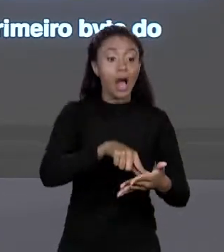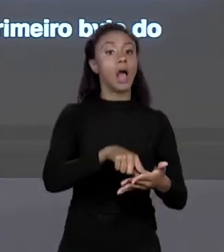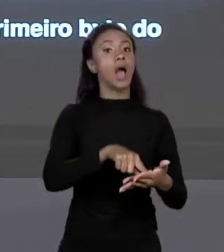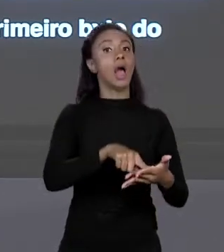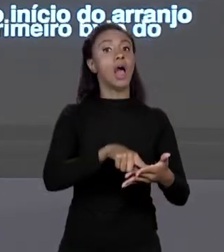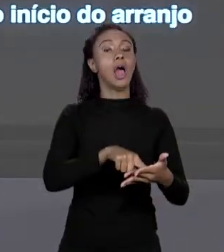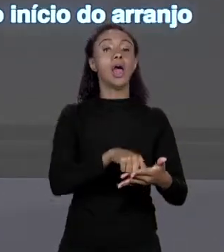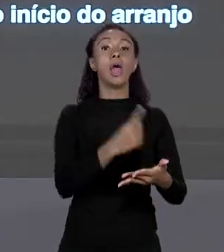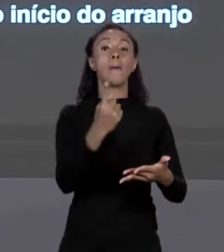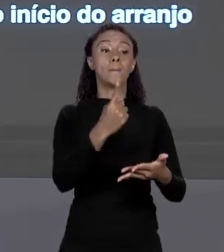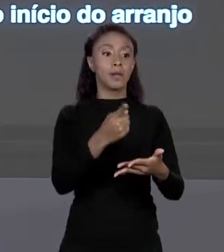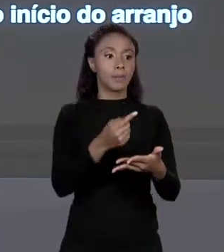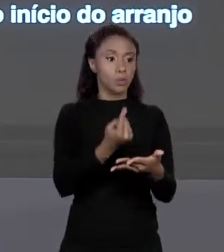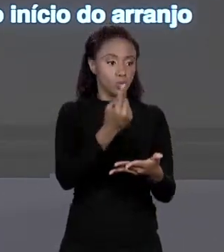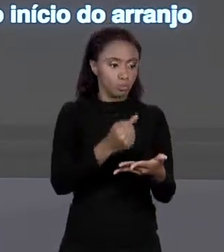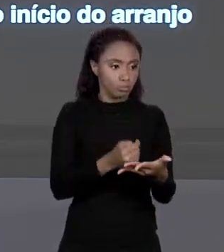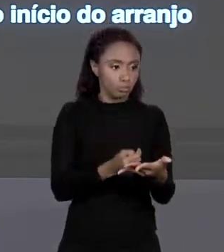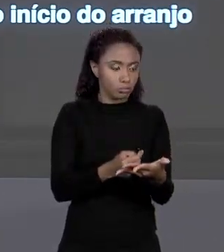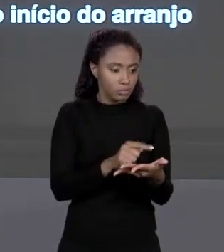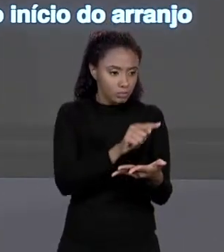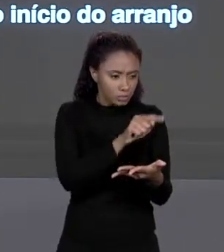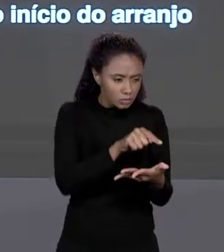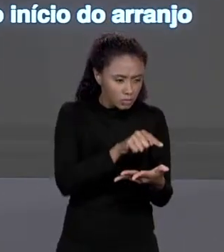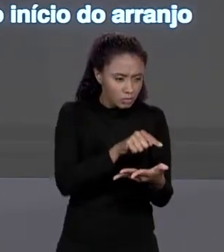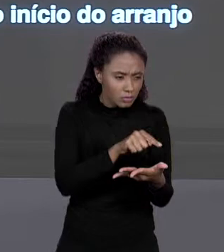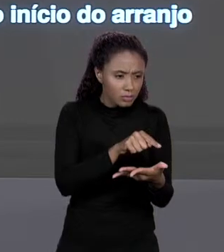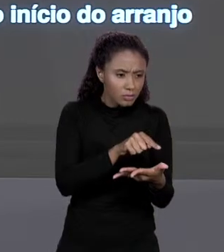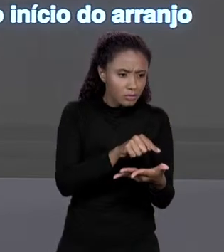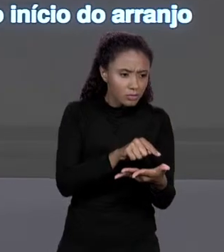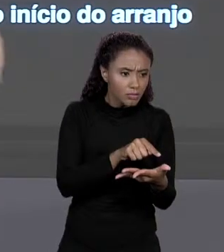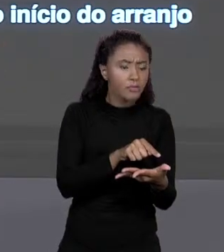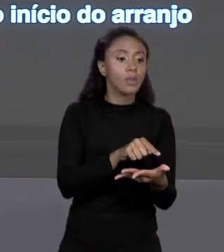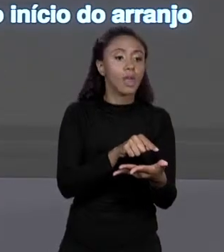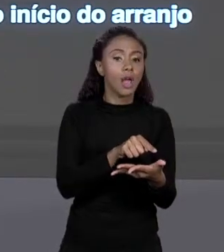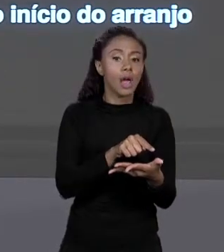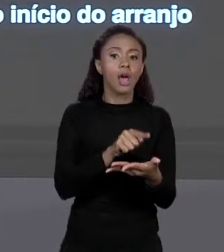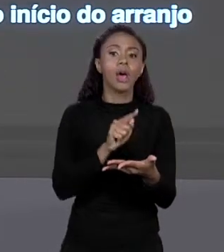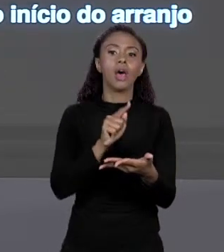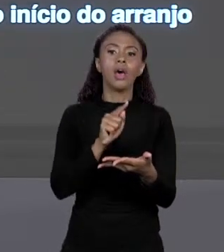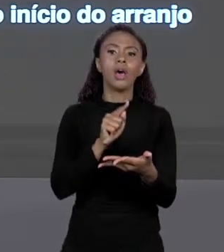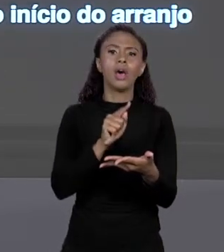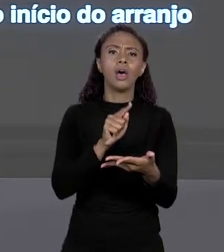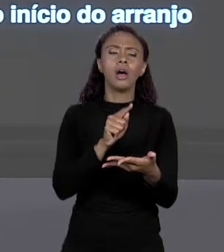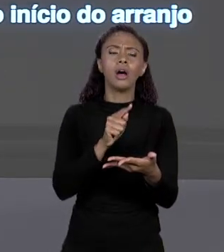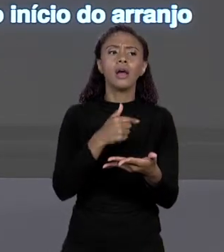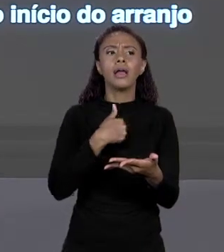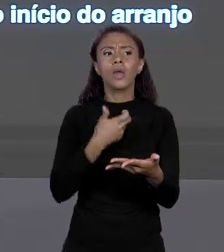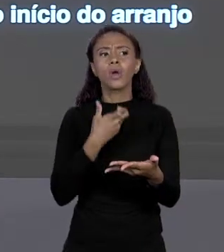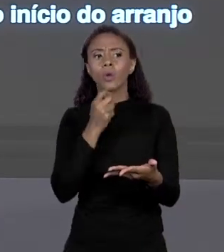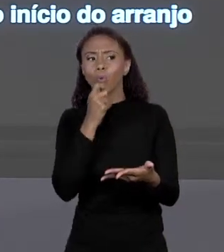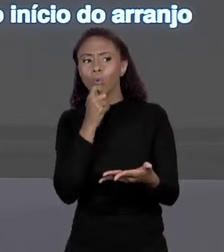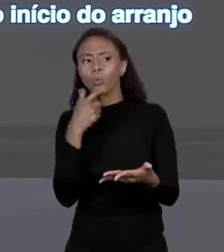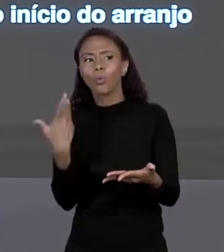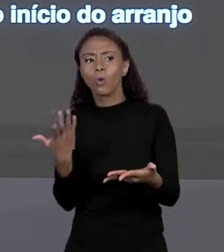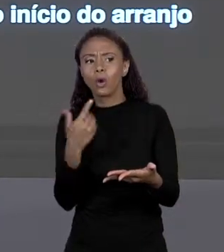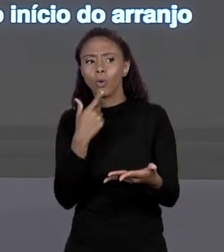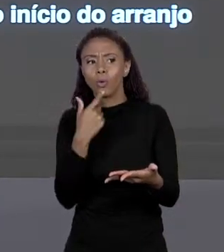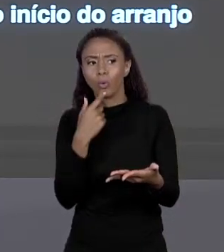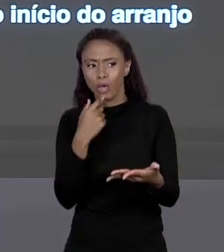DO ARRANJO, ELE VAI PARA NO PRIMEIRO "BYTE". QUAL ERA O QUE EU QUERIA? EU QUERIA O ELEMENTO DE ÍNDICE 2. ESSE É O